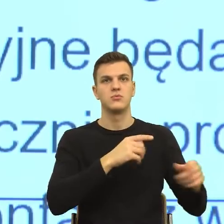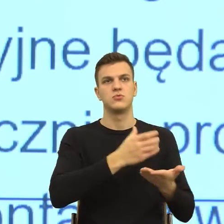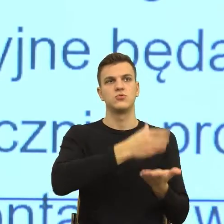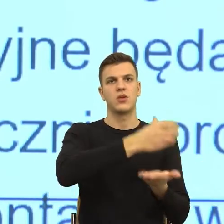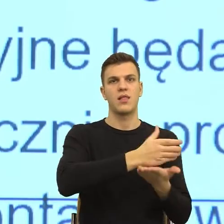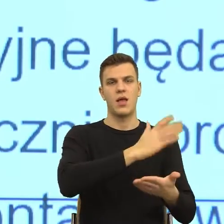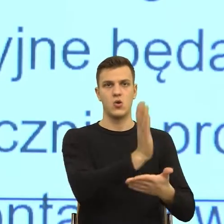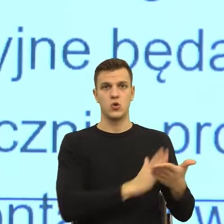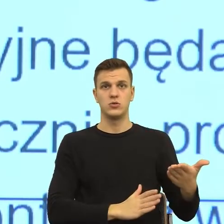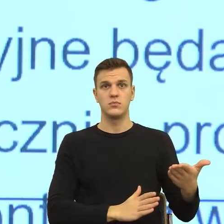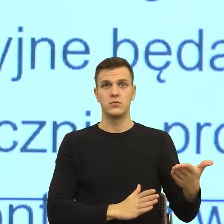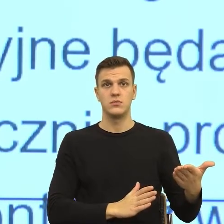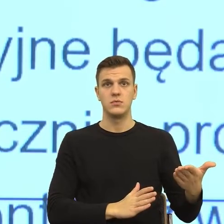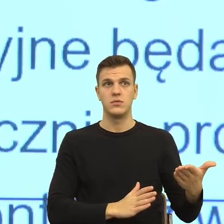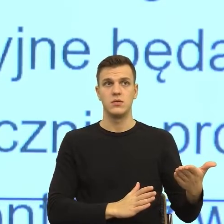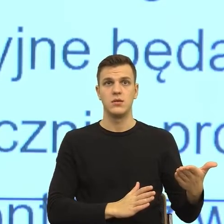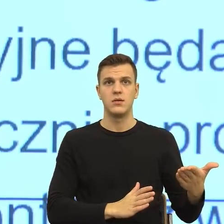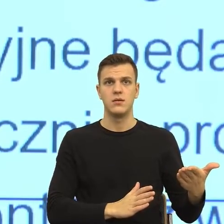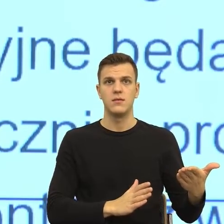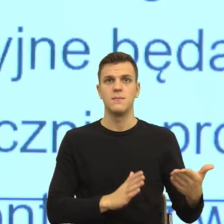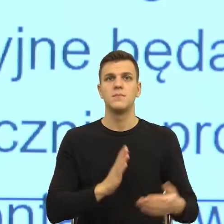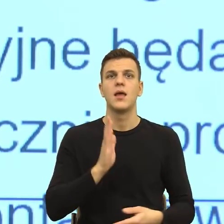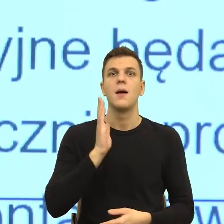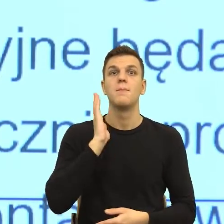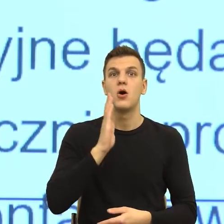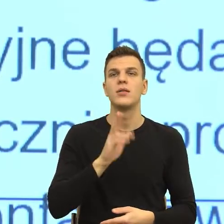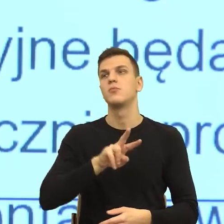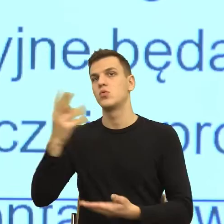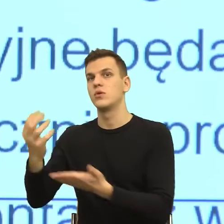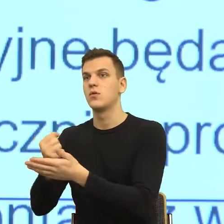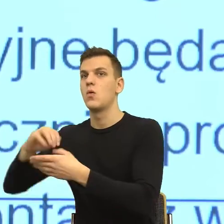szklankę i ta szklanka również uległa rozbiciu i mówi do niej patrz, jakie dziadostwo.